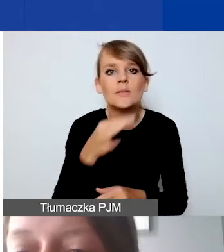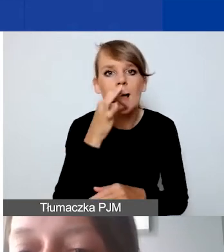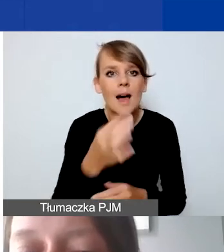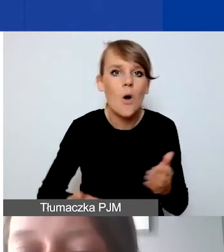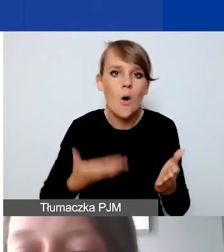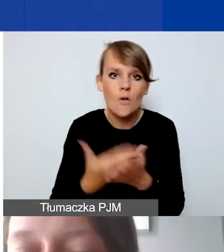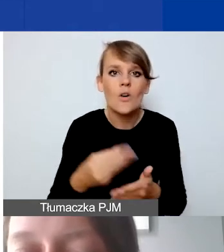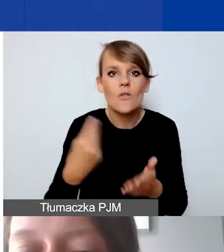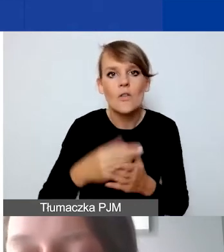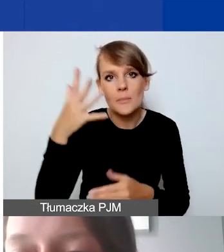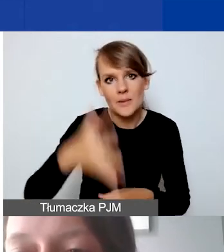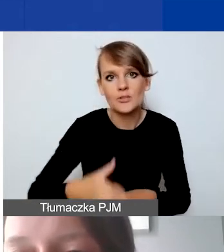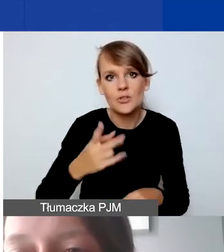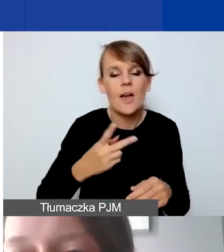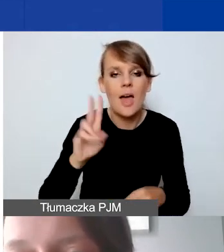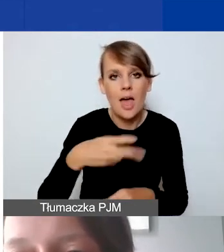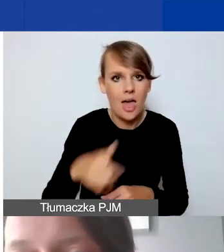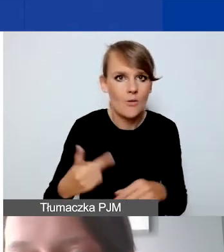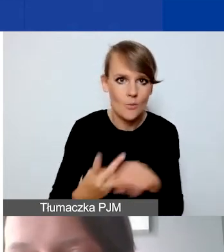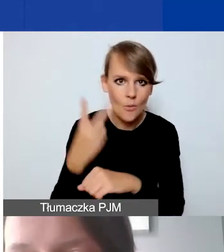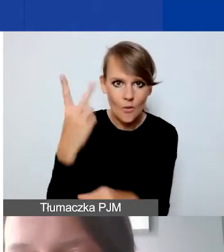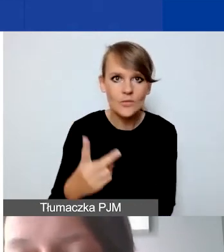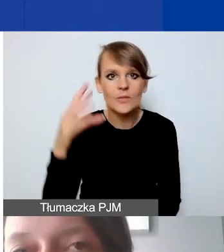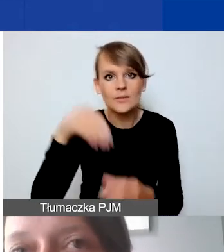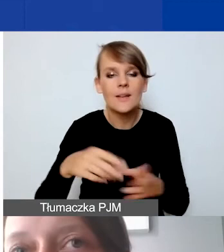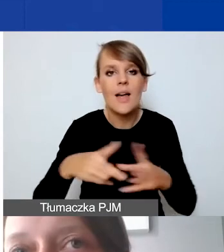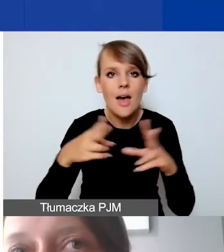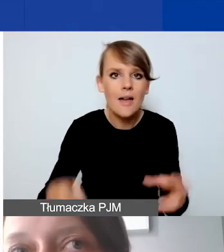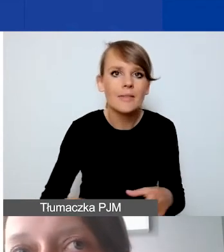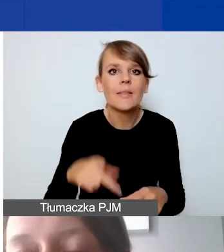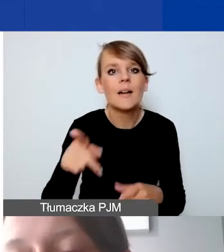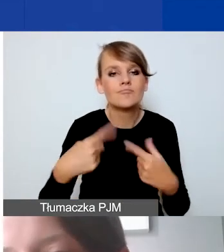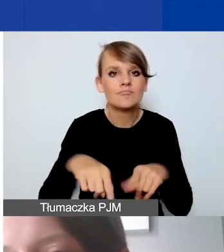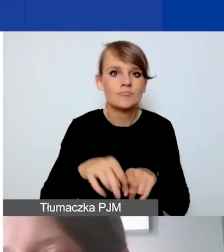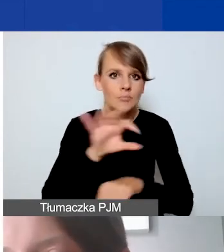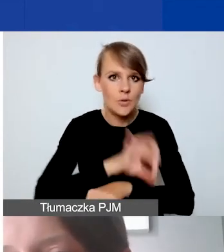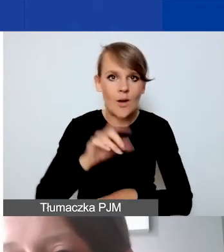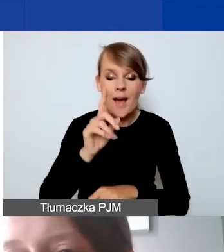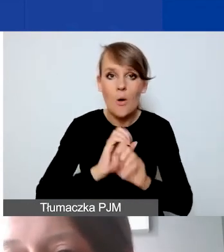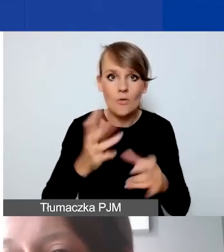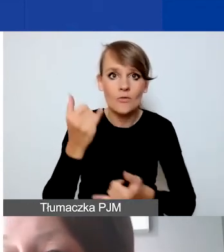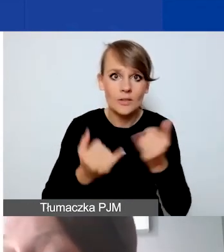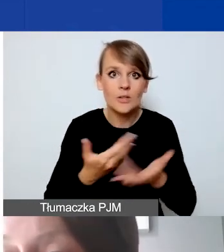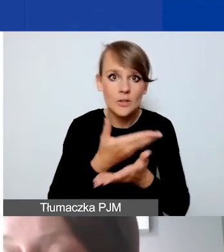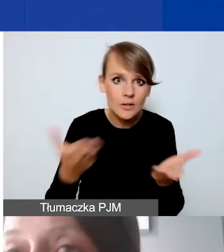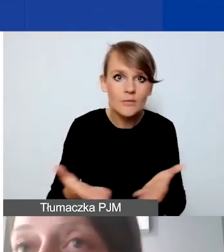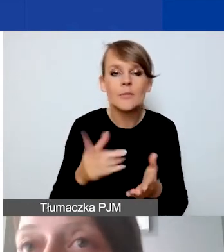na etapie realizacji projektu. Ale jeśli państwo budżetują projekt pierwszy raz,